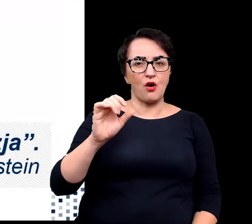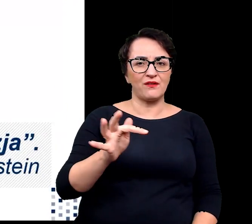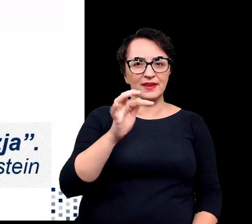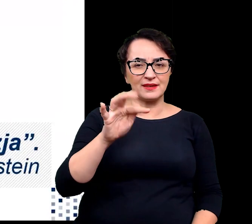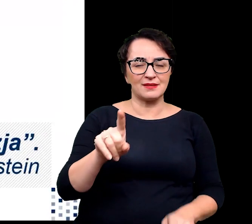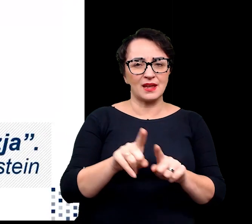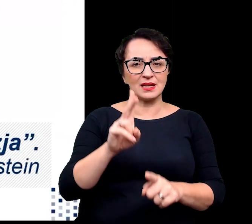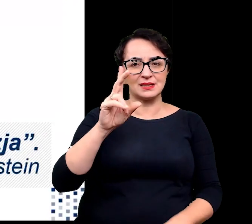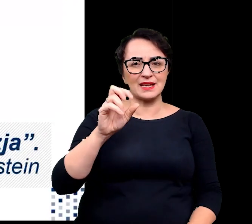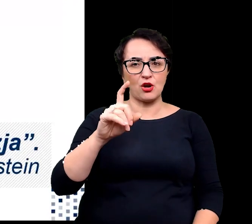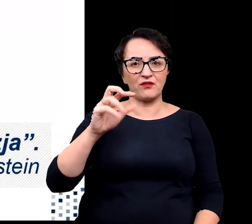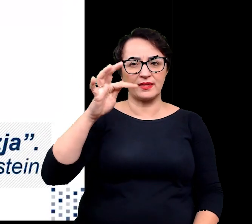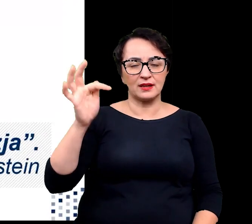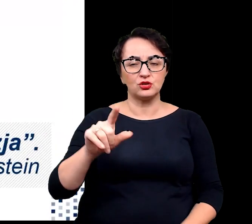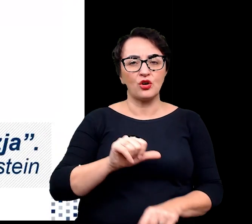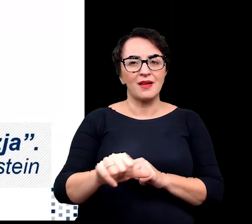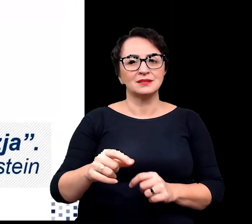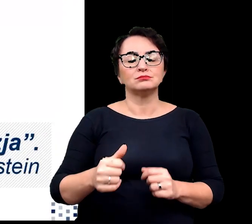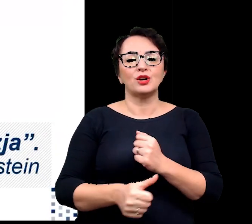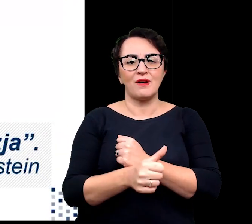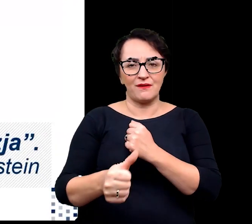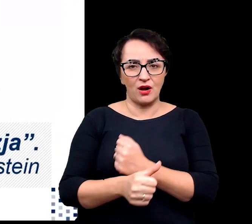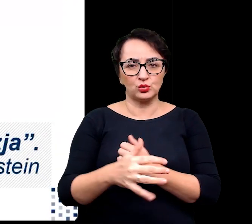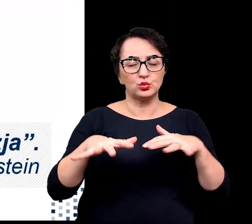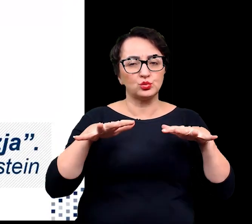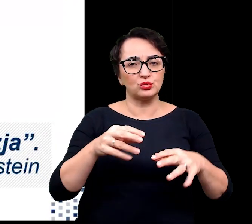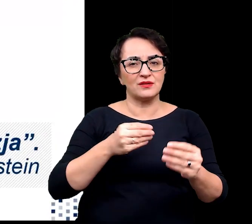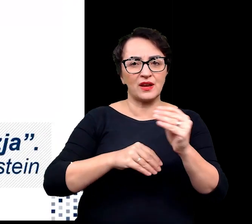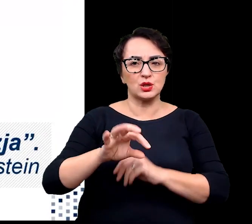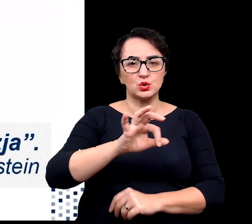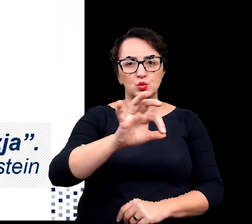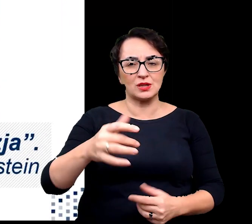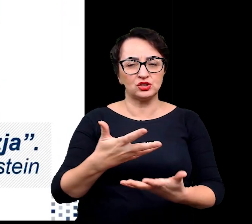wynika z tendencji do zwiększenia się zasolenia gleb i stresu suszy w różnych rejonach świata.